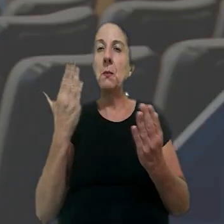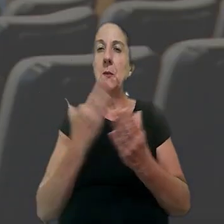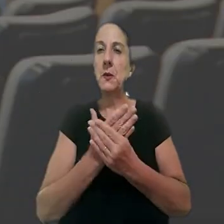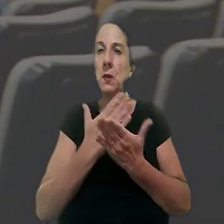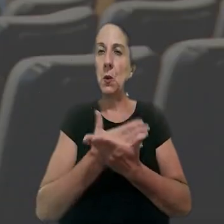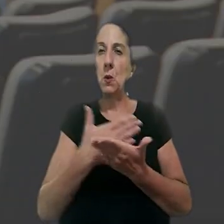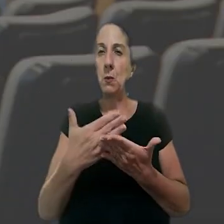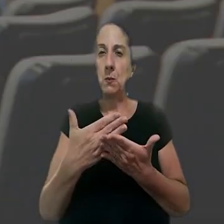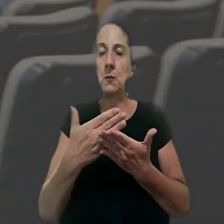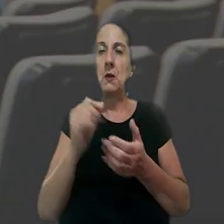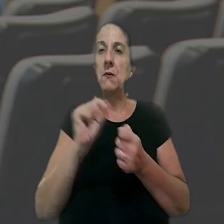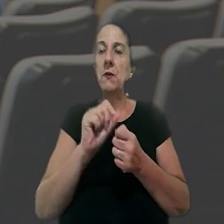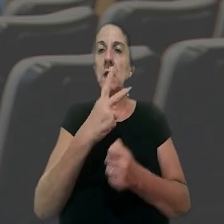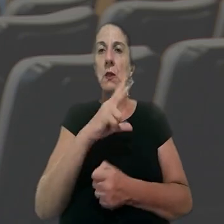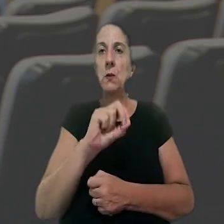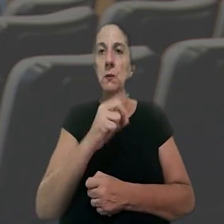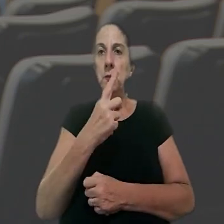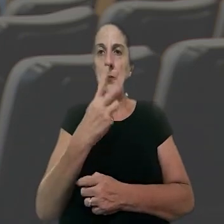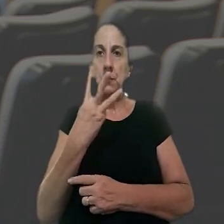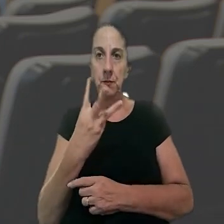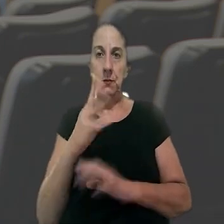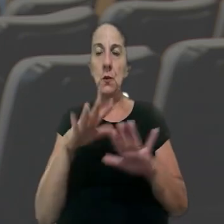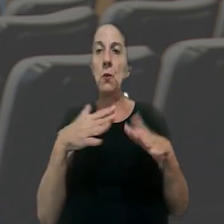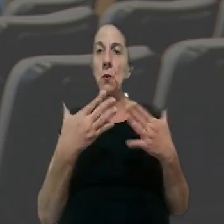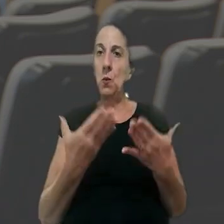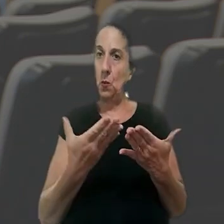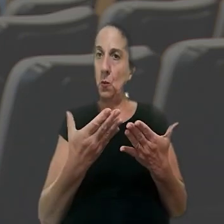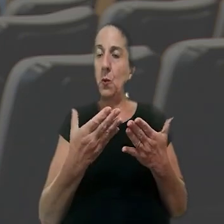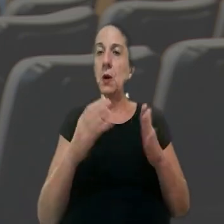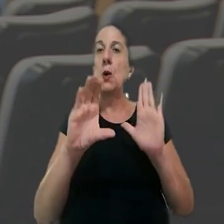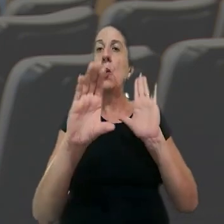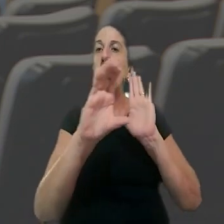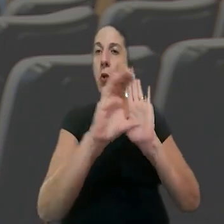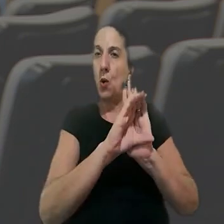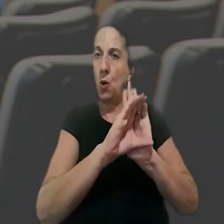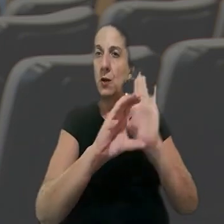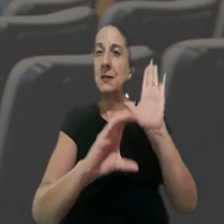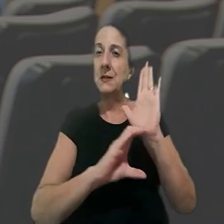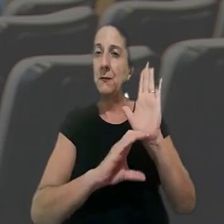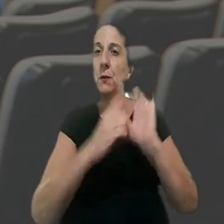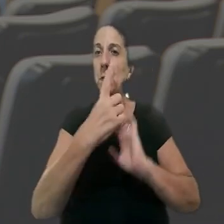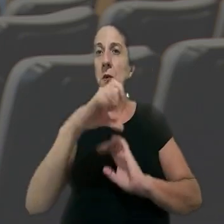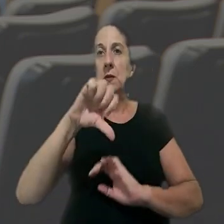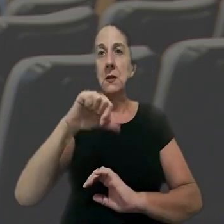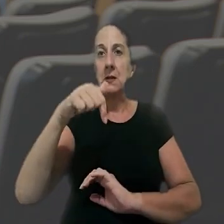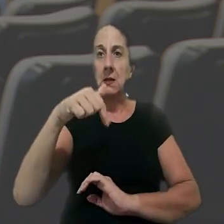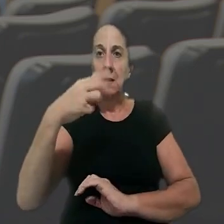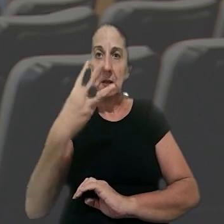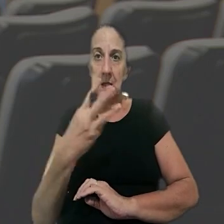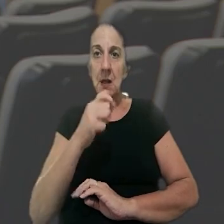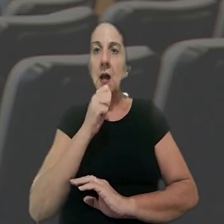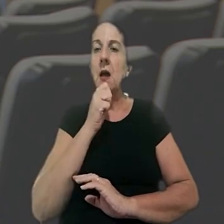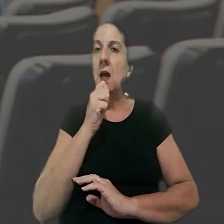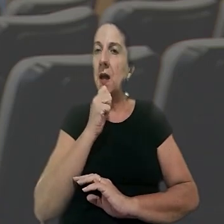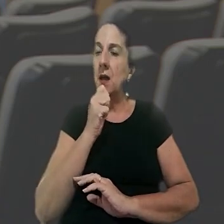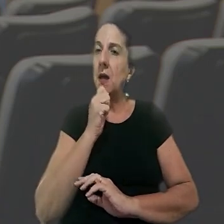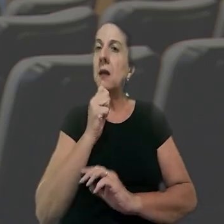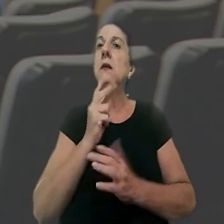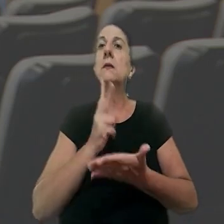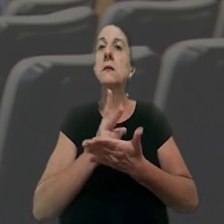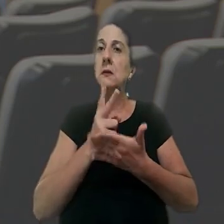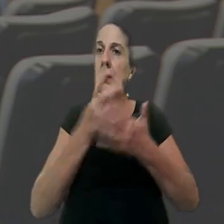A ação originária foi ajuizada em 2013, quando o Código de Processo Civil de 1973 ainda estava